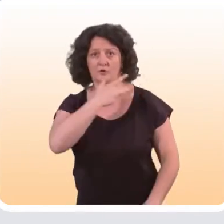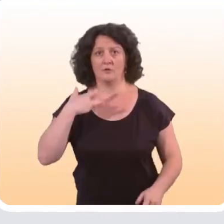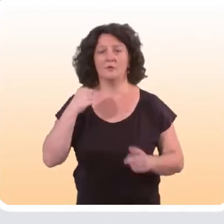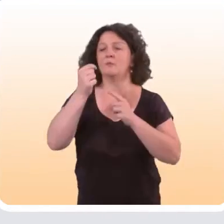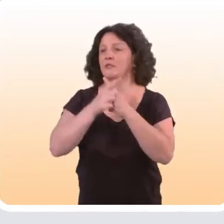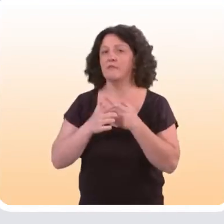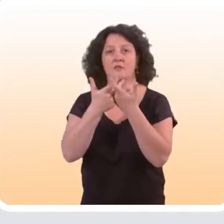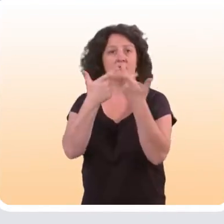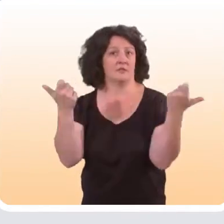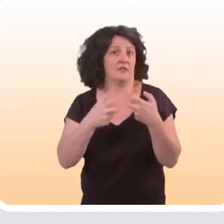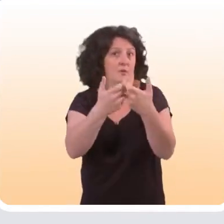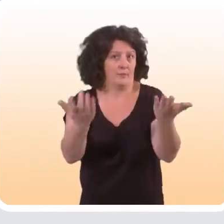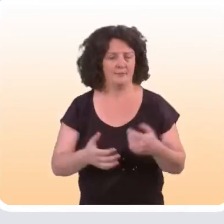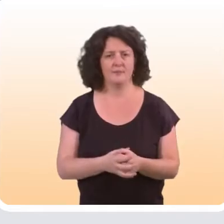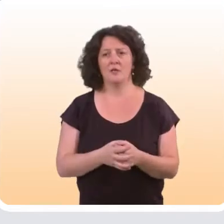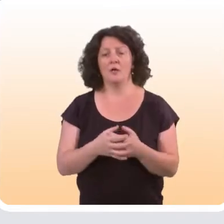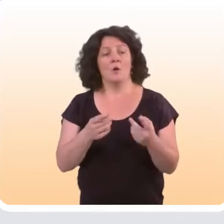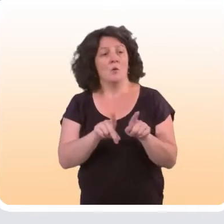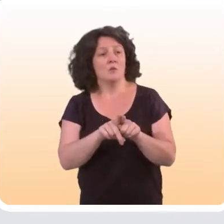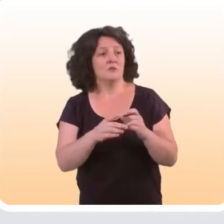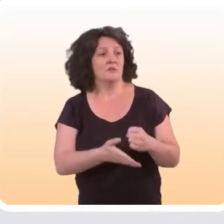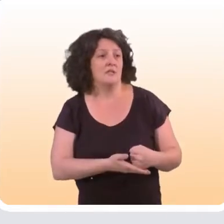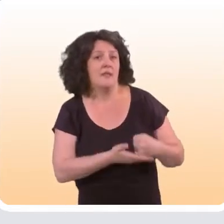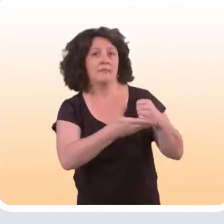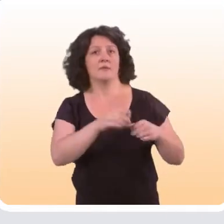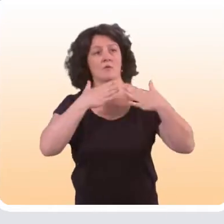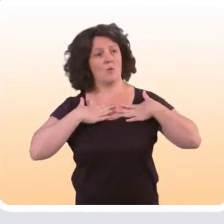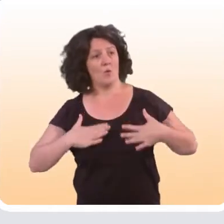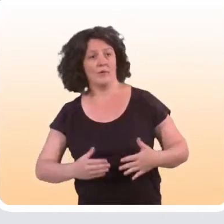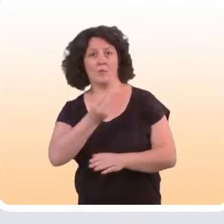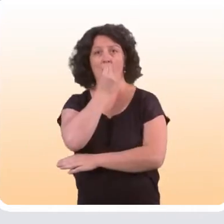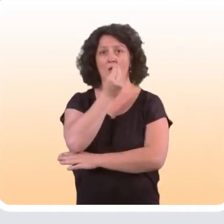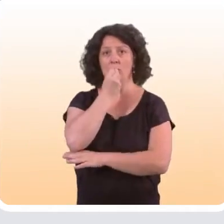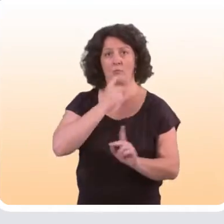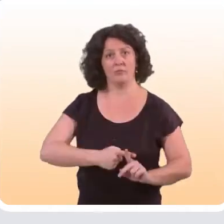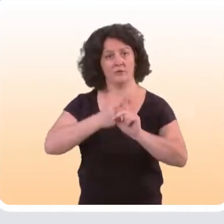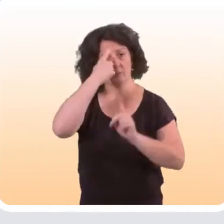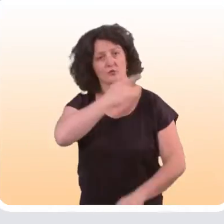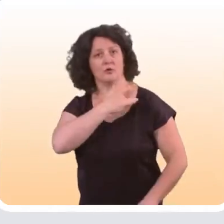comme l’usage du préservatif ; l’aider à adopter un comportement alimentaire plus favorable à sa santé